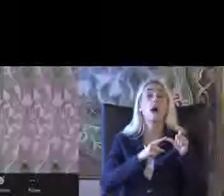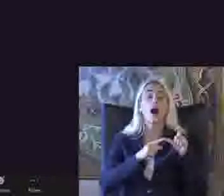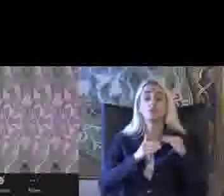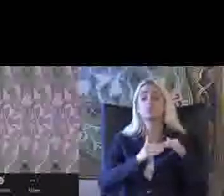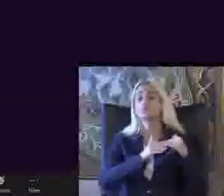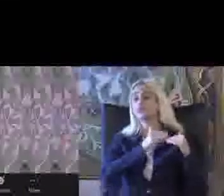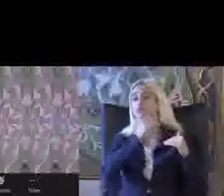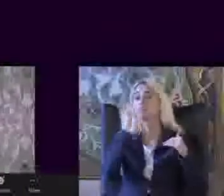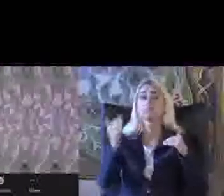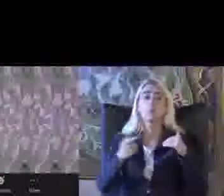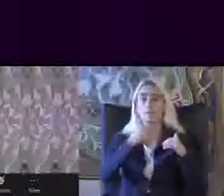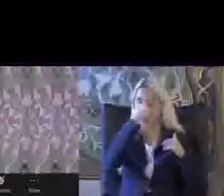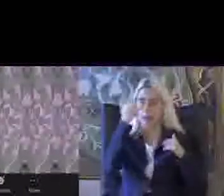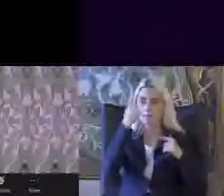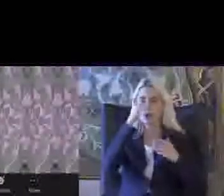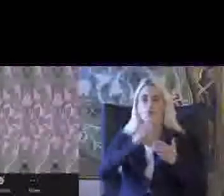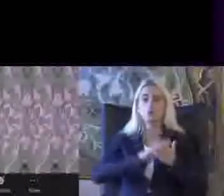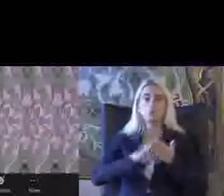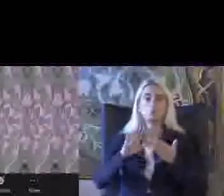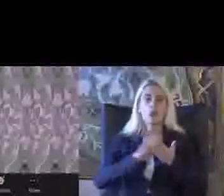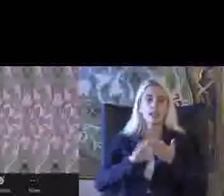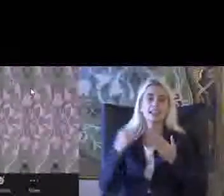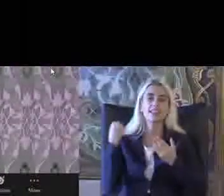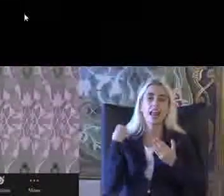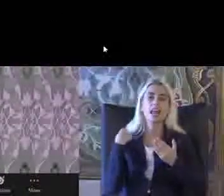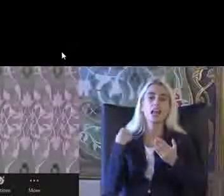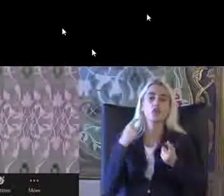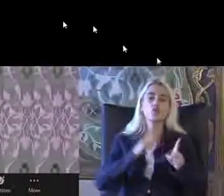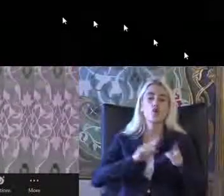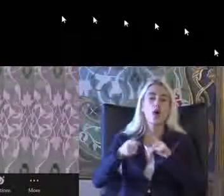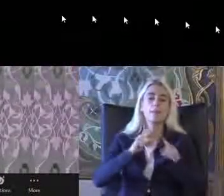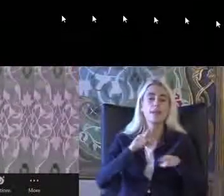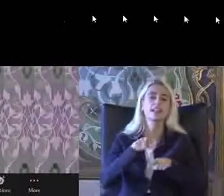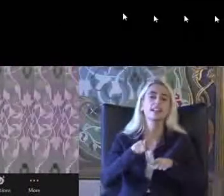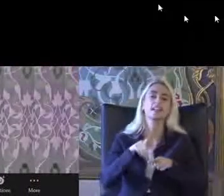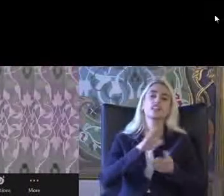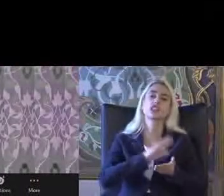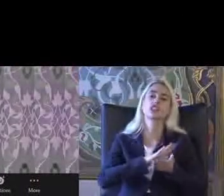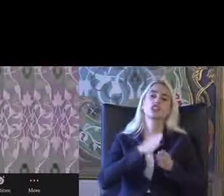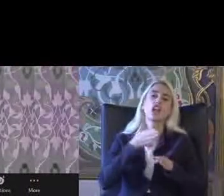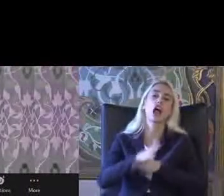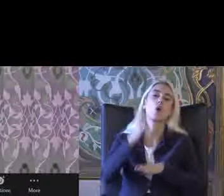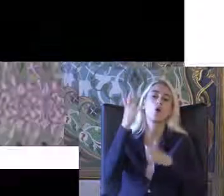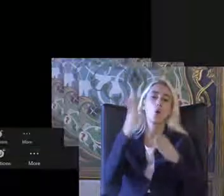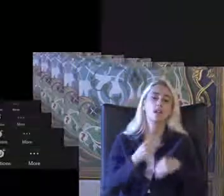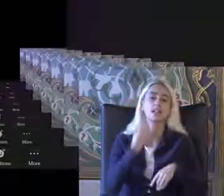Belirli bir düzen içinde yeni yönetmelikle gerçekleşti şu anda burada 2 buçuk milyon